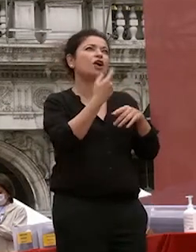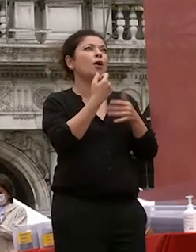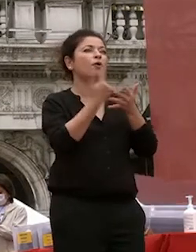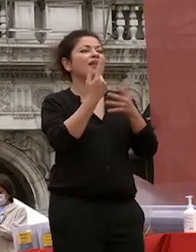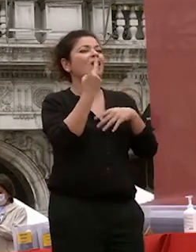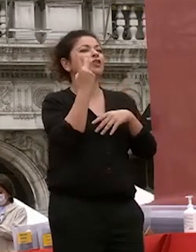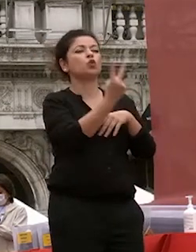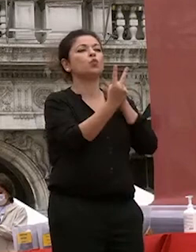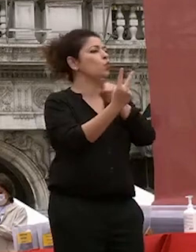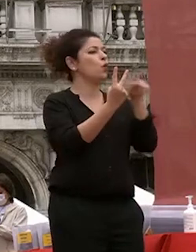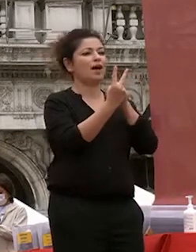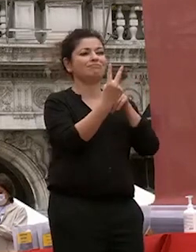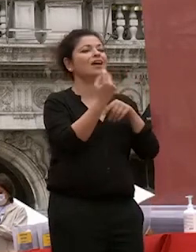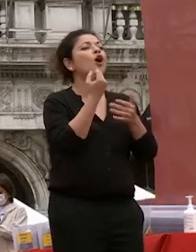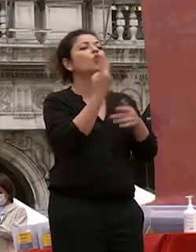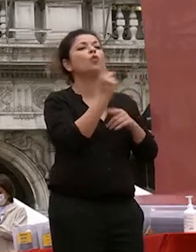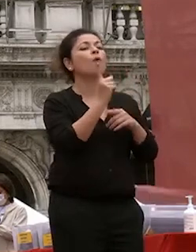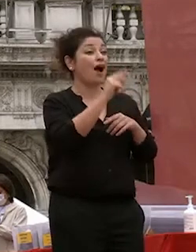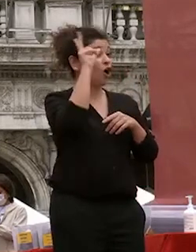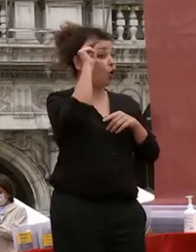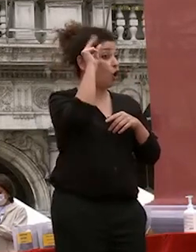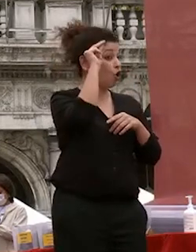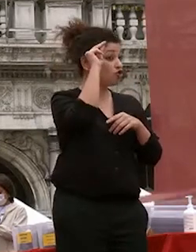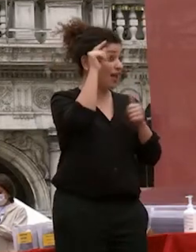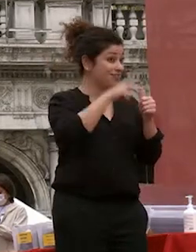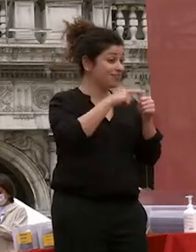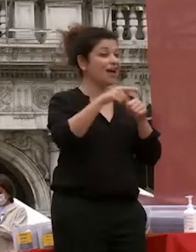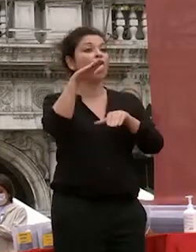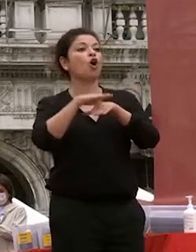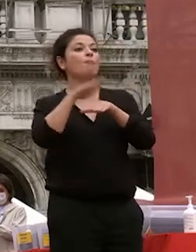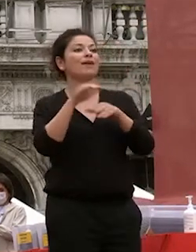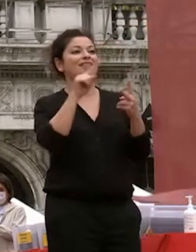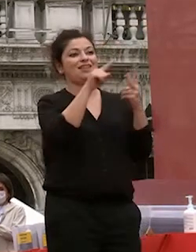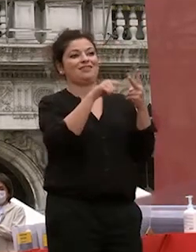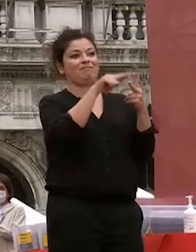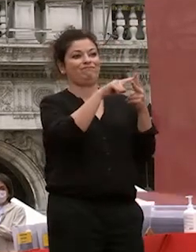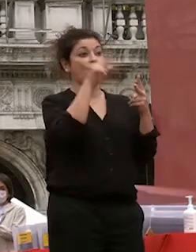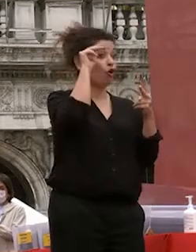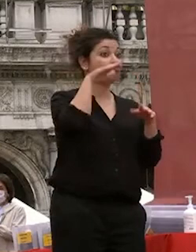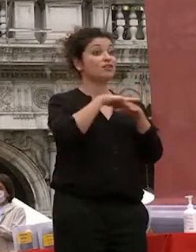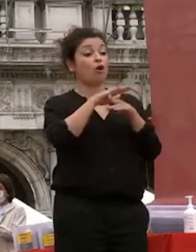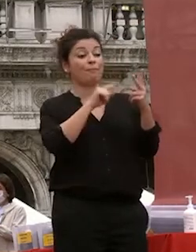i due elementi sono la conoscenza che la competente le competenze per troppi anni